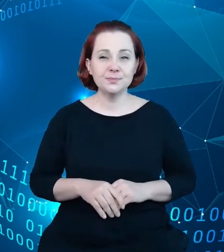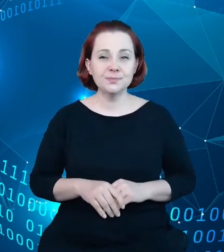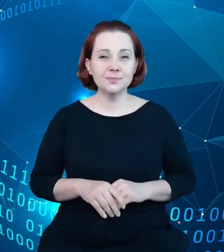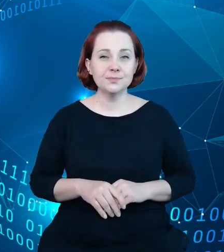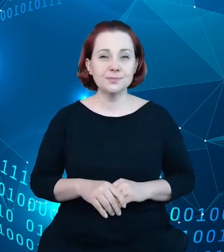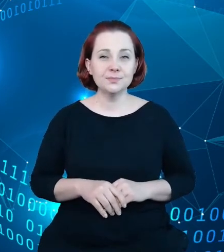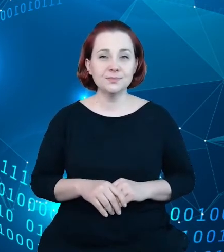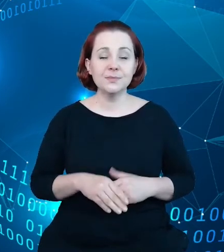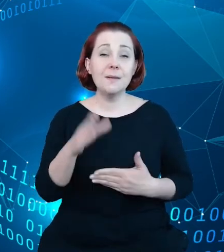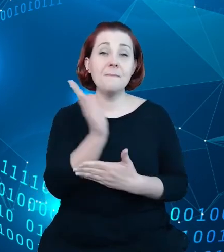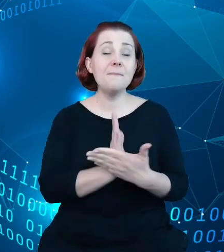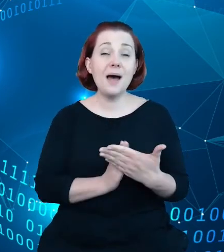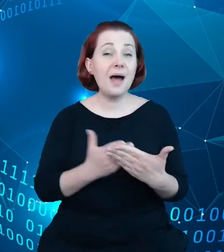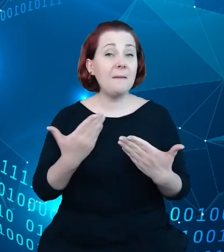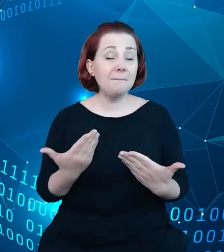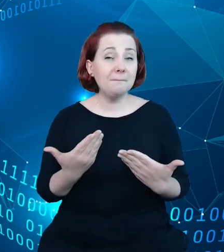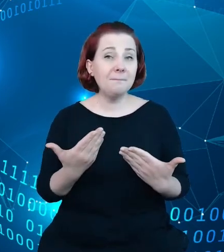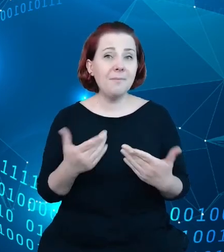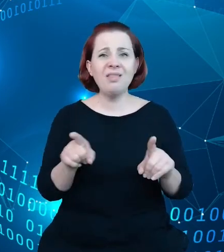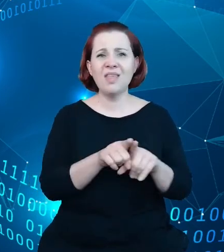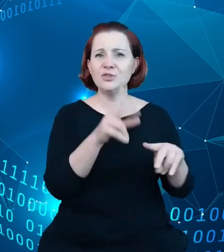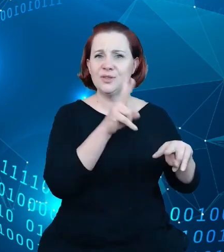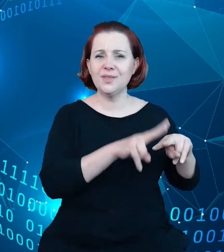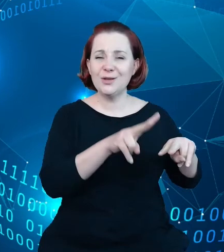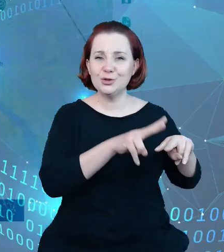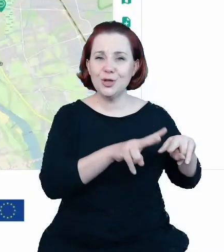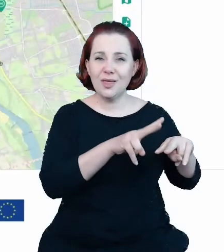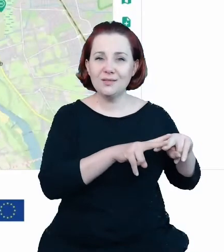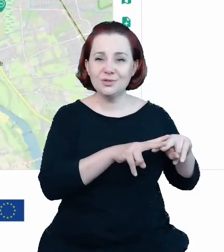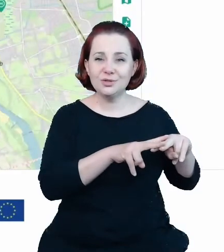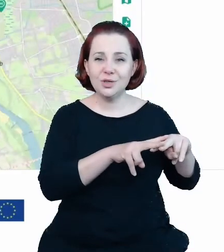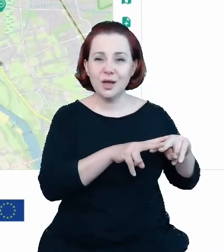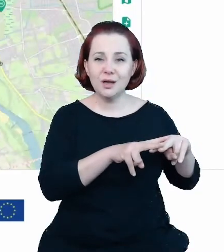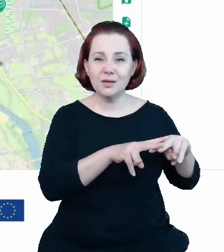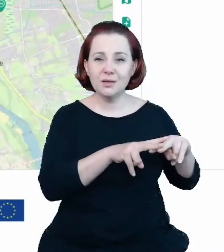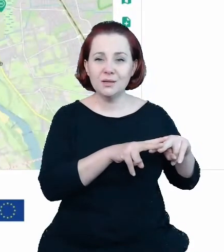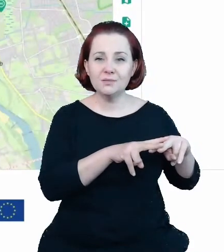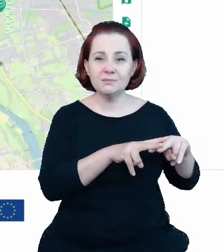oraz narzędzi wykorzystywanych w dyrektywie Inspire